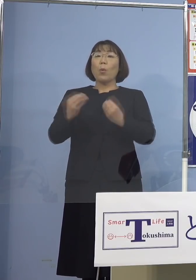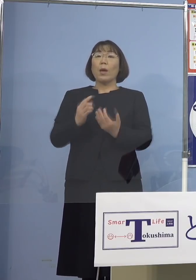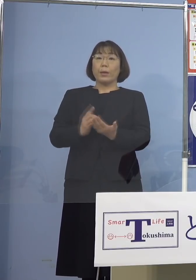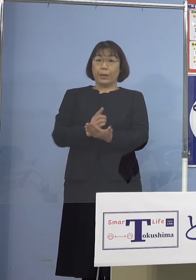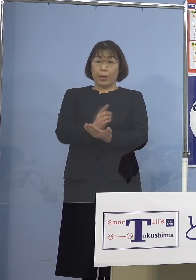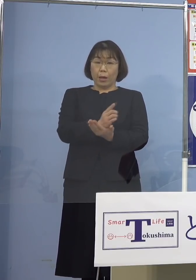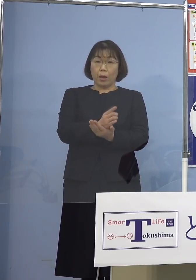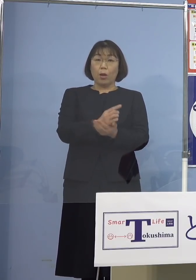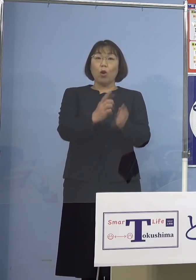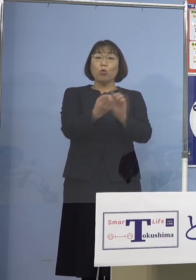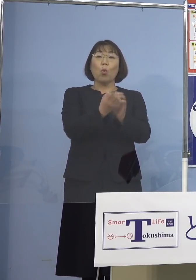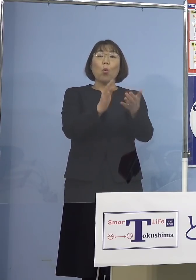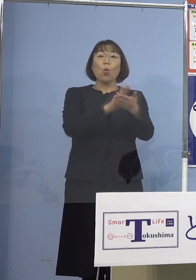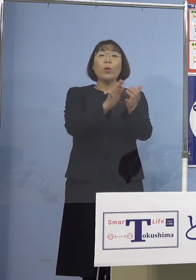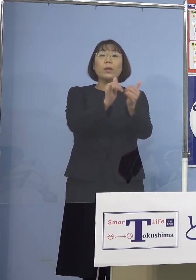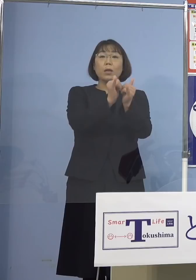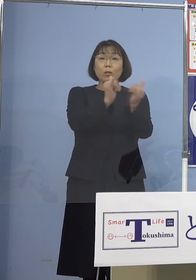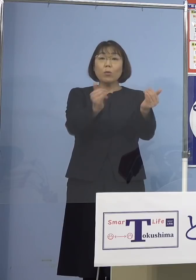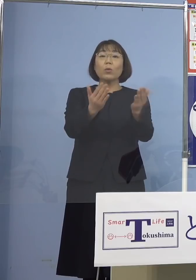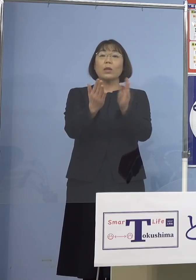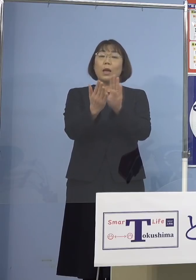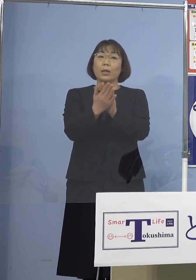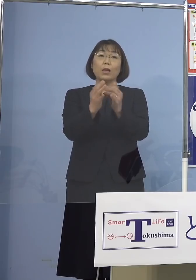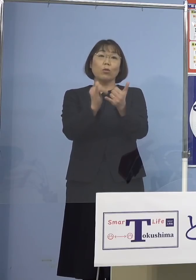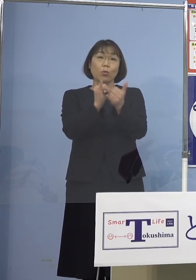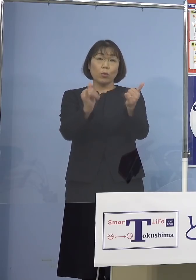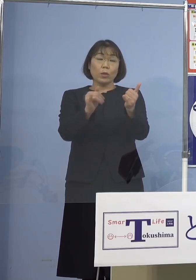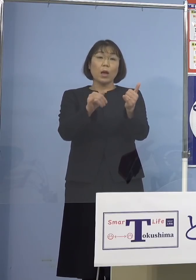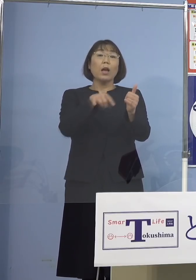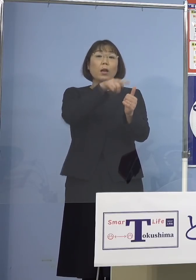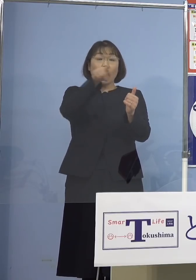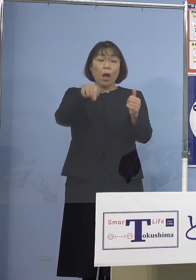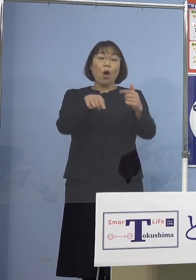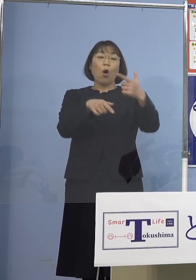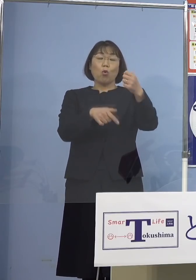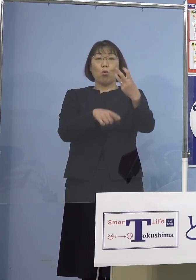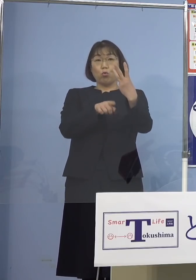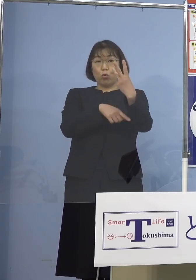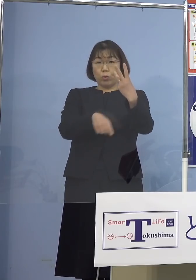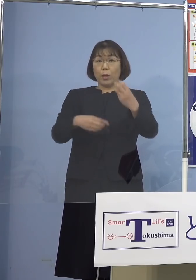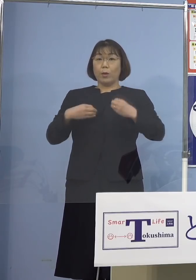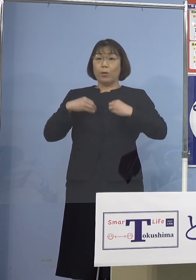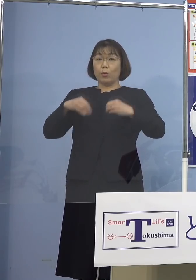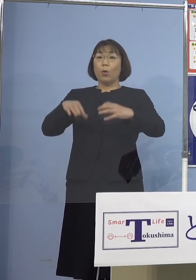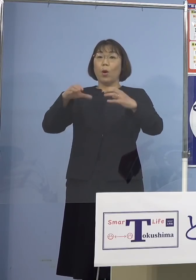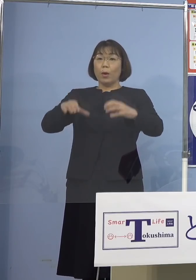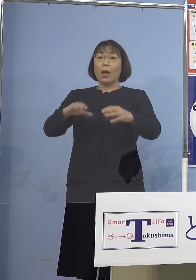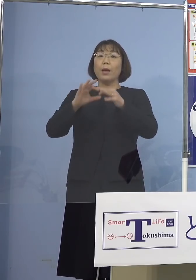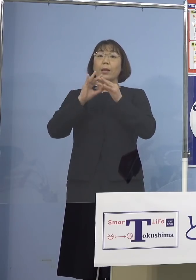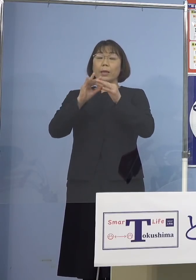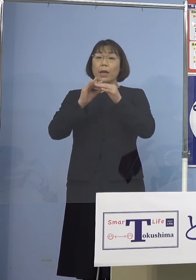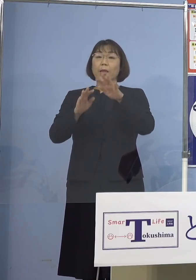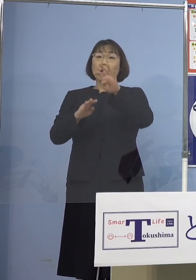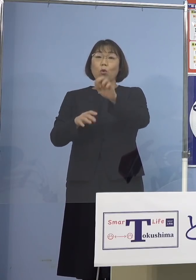濃厚接触者または接触者が63名 クラスター関連が46名となります